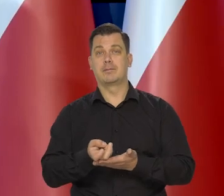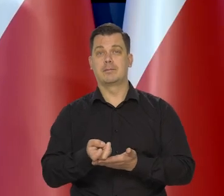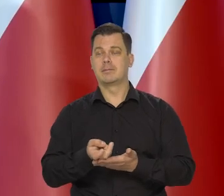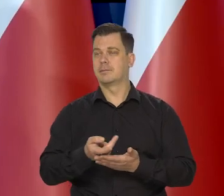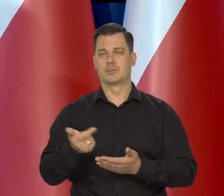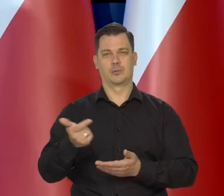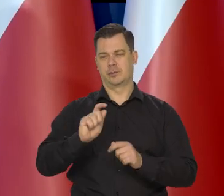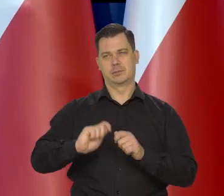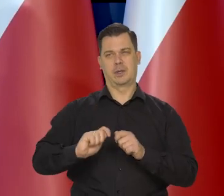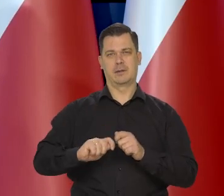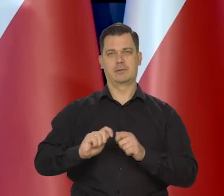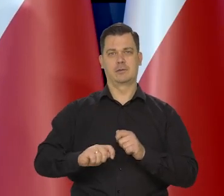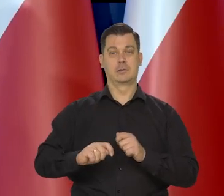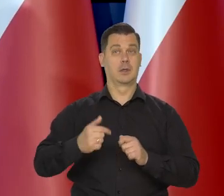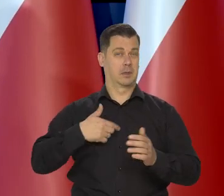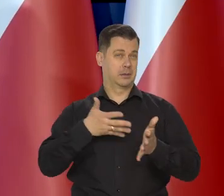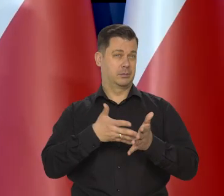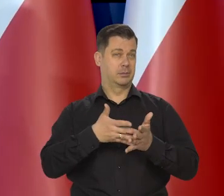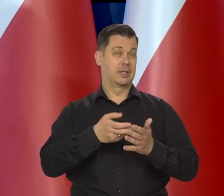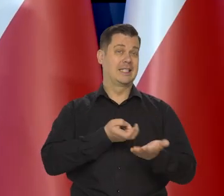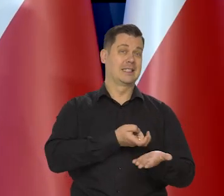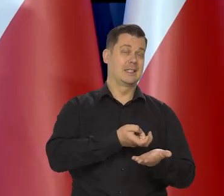bo pamiętają Państwo, przewidywaliśmy, że styczeń, luty,